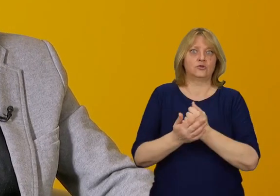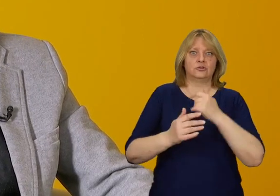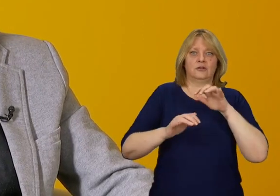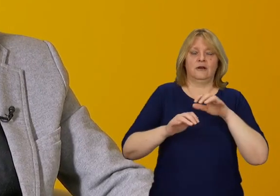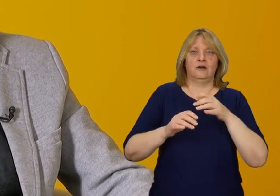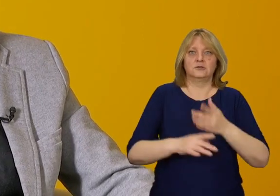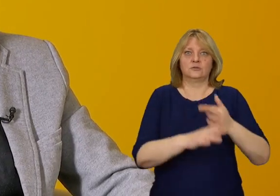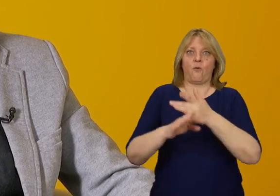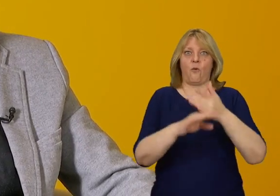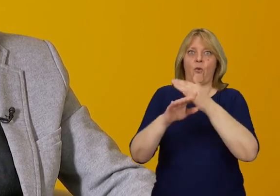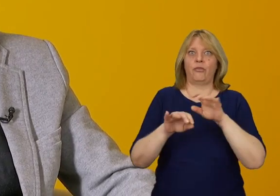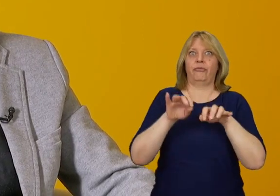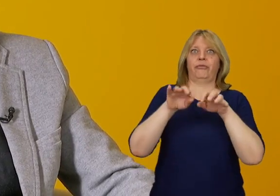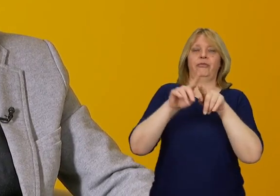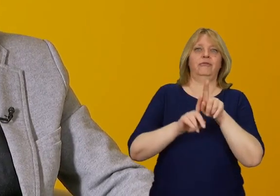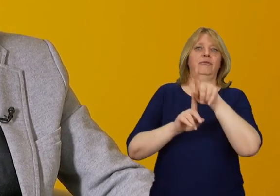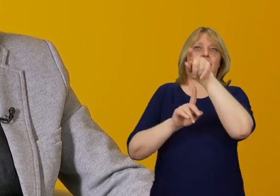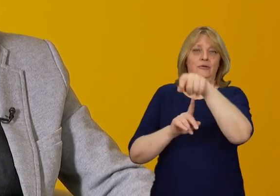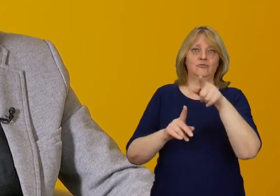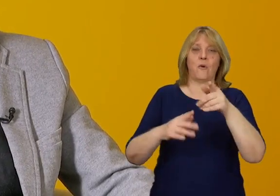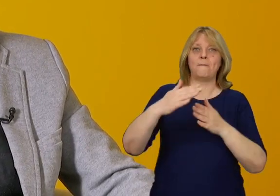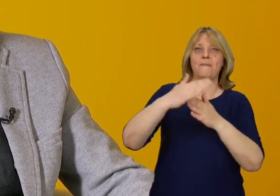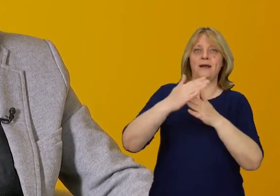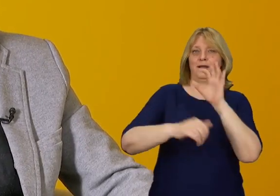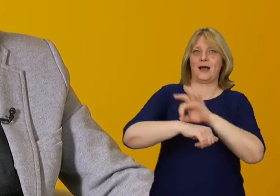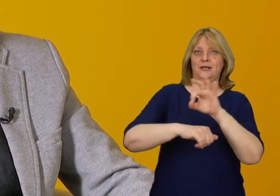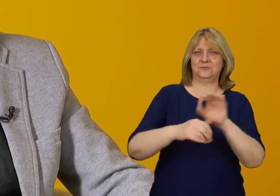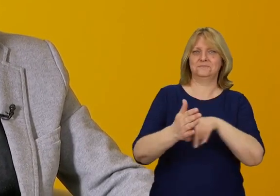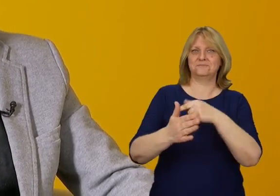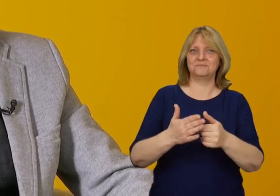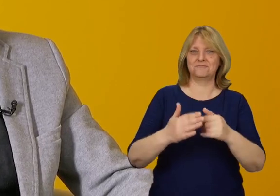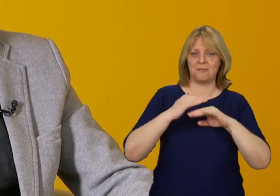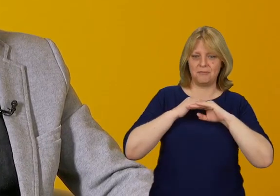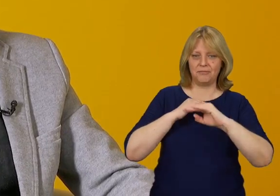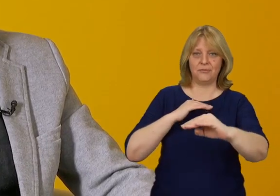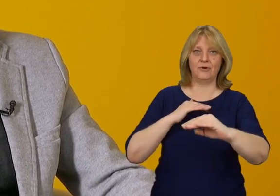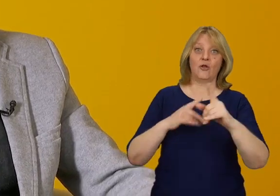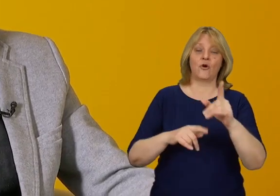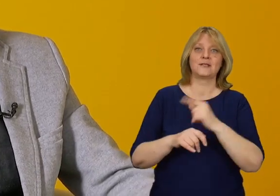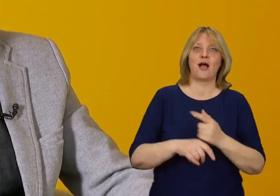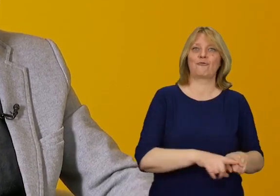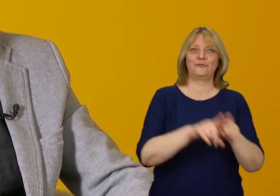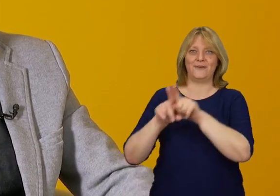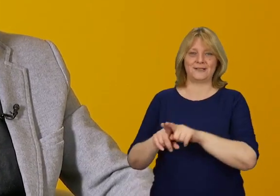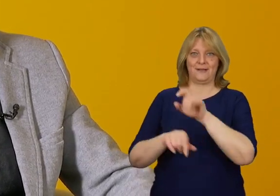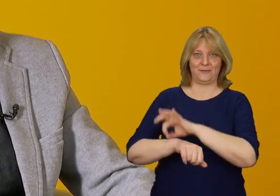i dostajemy się do niego bez schodów i barier architektonicznych, to jest uniwersalnie zaprojektowany.